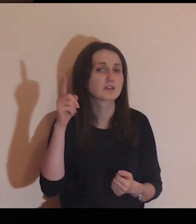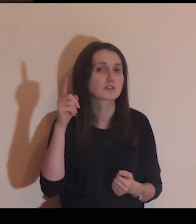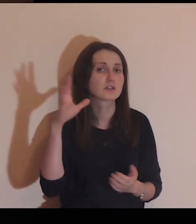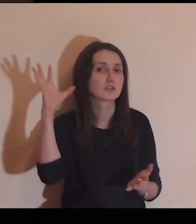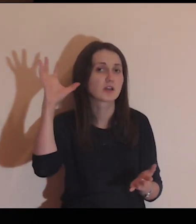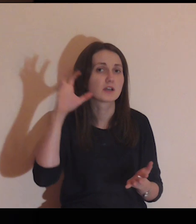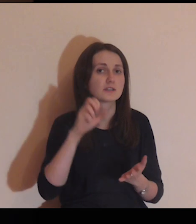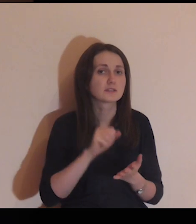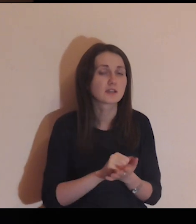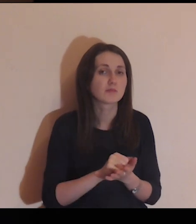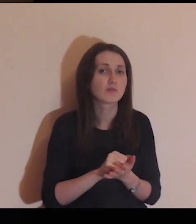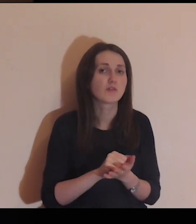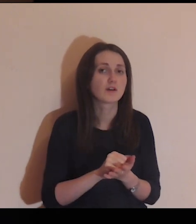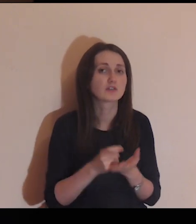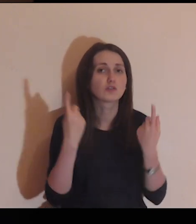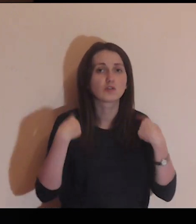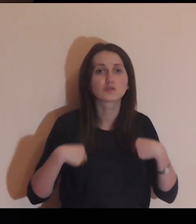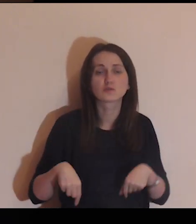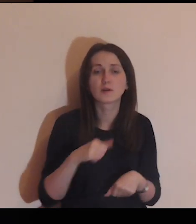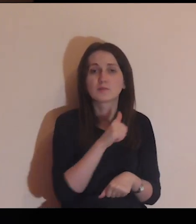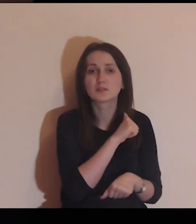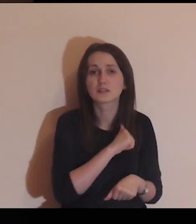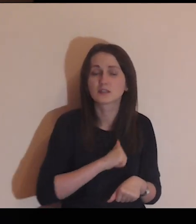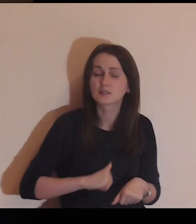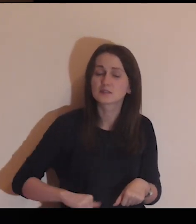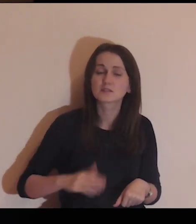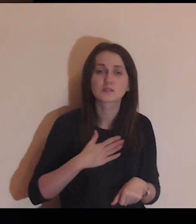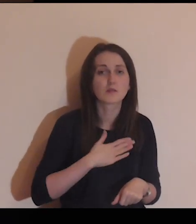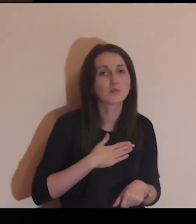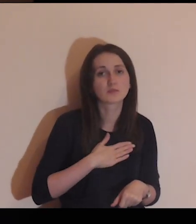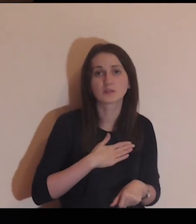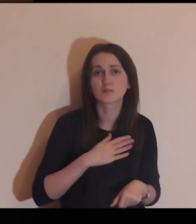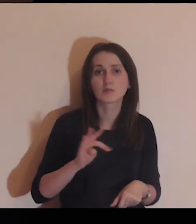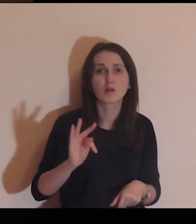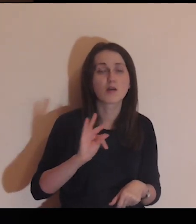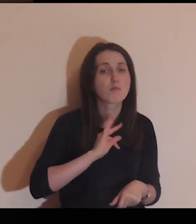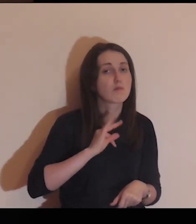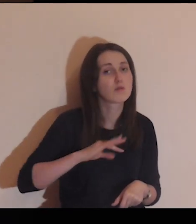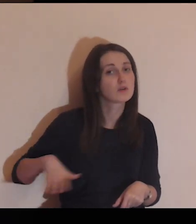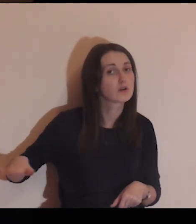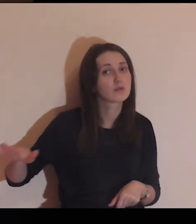zauważać i zajmować się osobami samotnymi z mojego otoczenia.